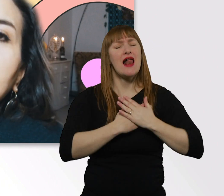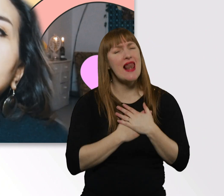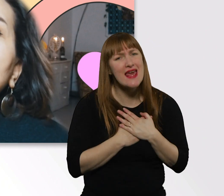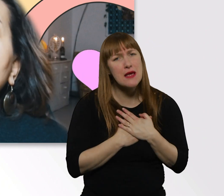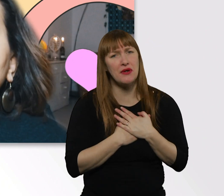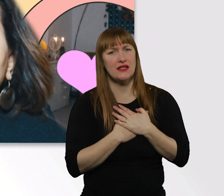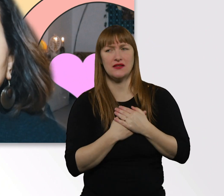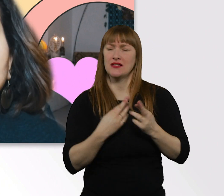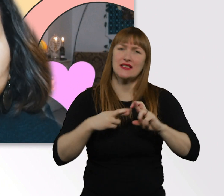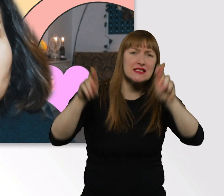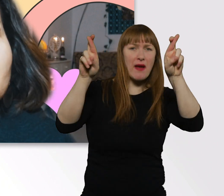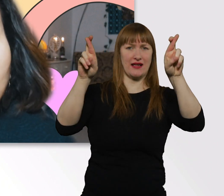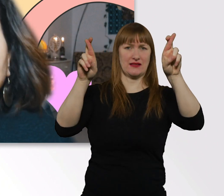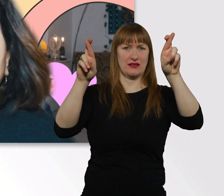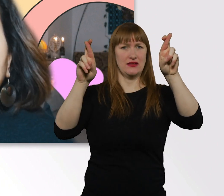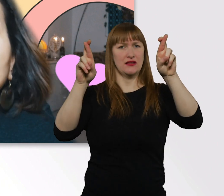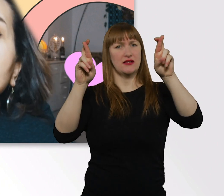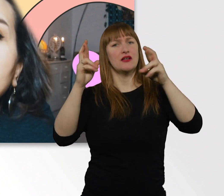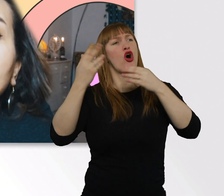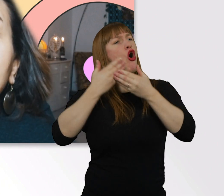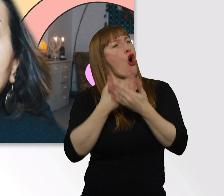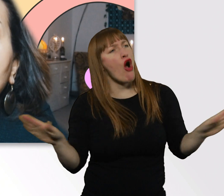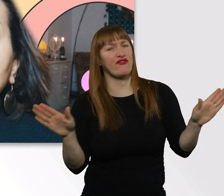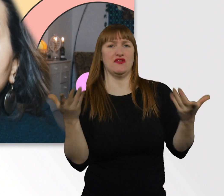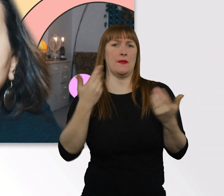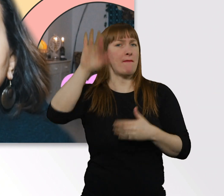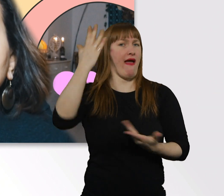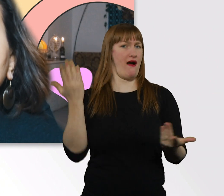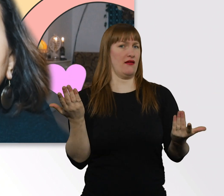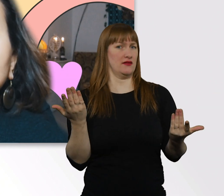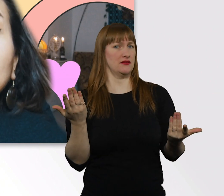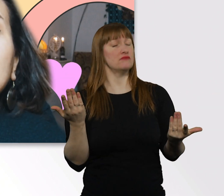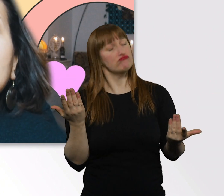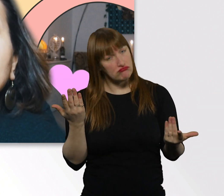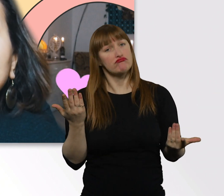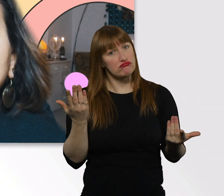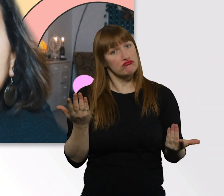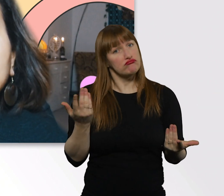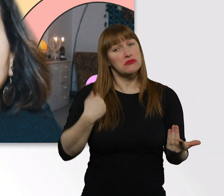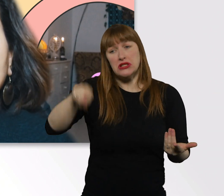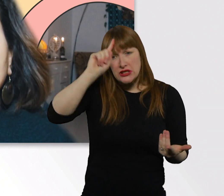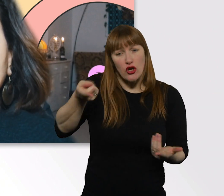und Offenheit durch diese Welt laufen würden, würde vieles viel einfacher sein.